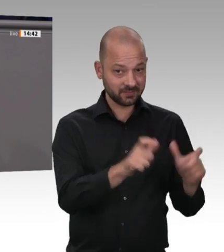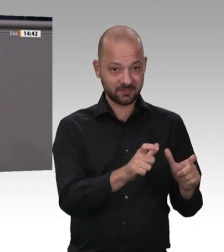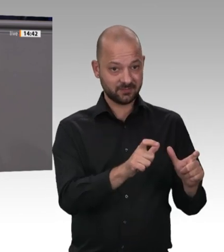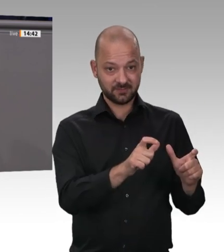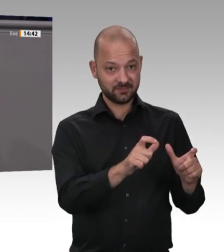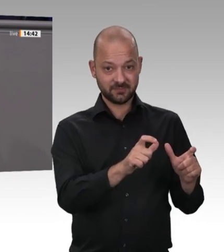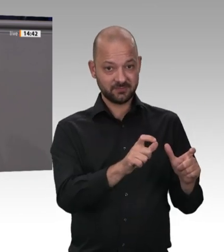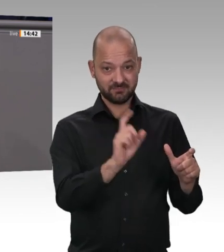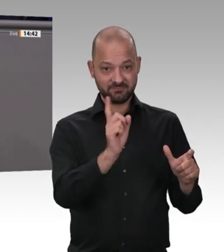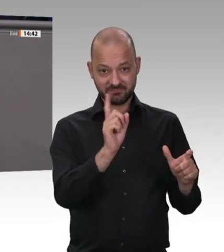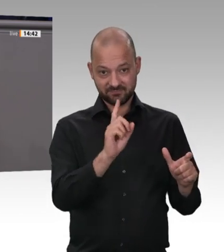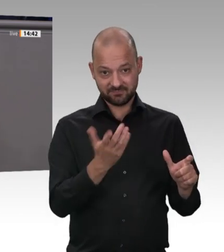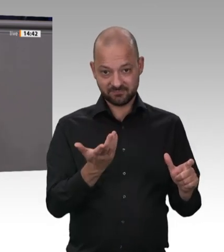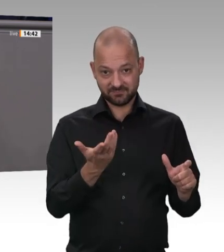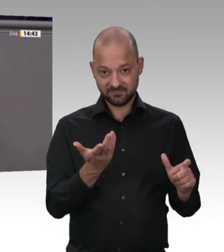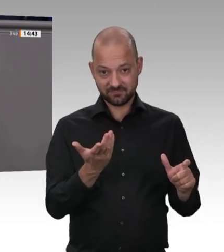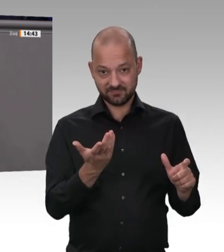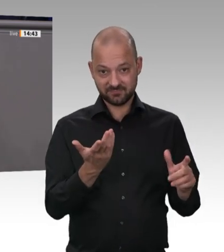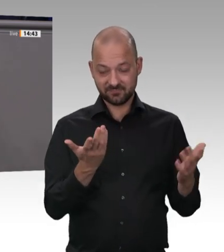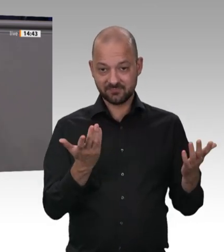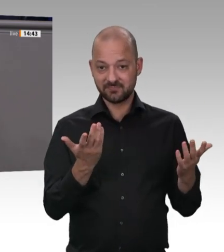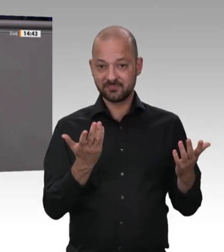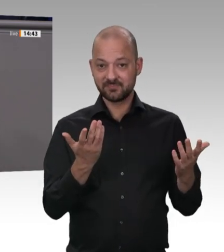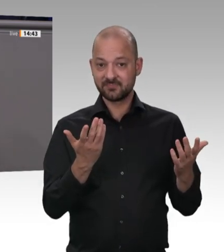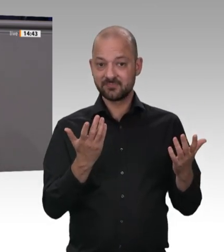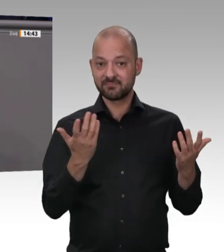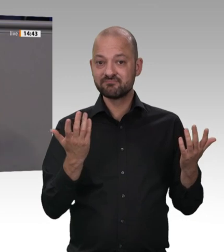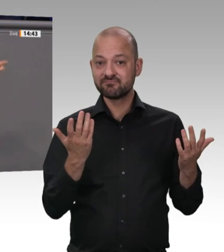wieder geöffnet waren, sind sie jetzt wieder geschlossen. Es sind wieder die Familien